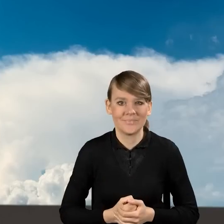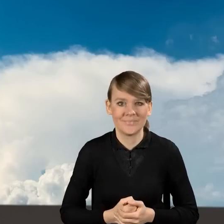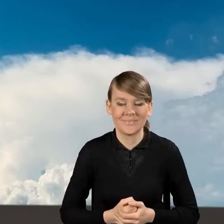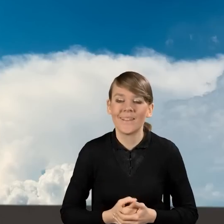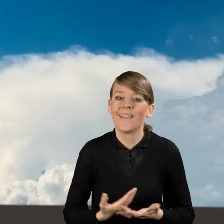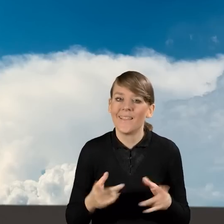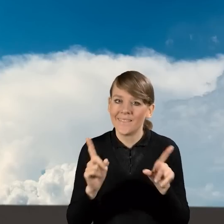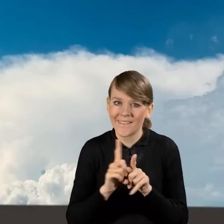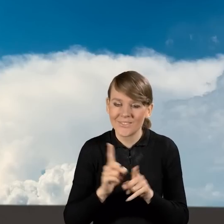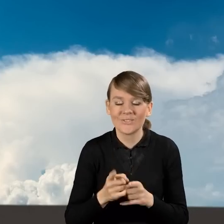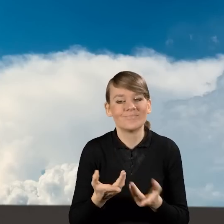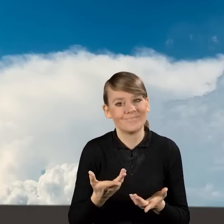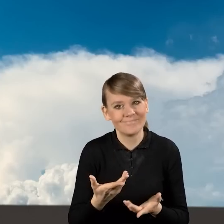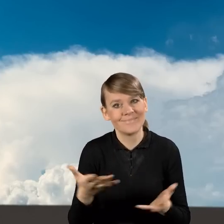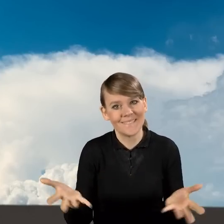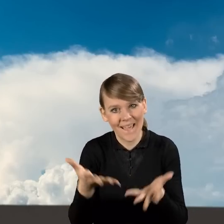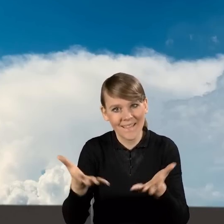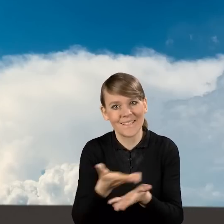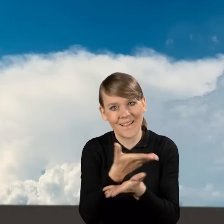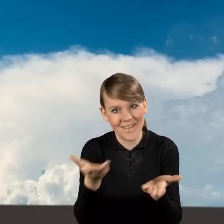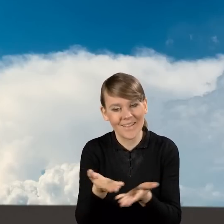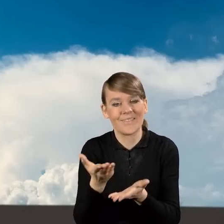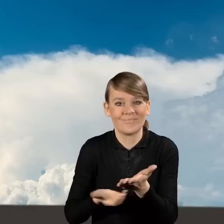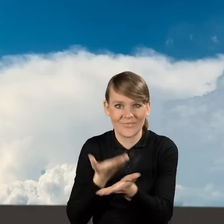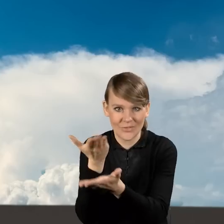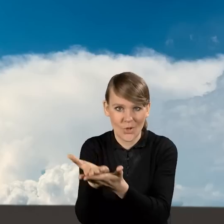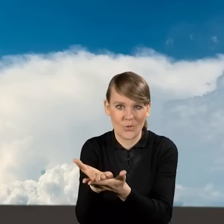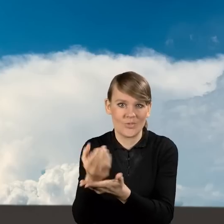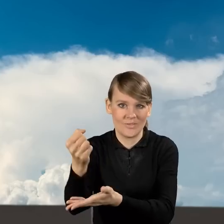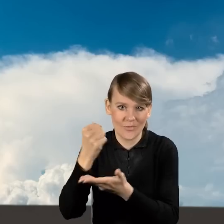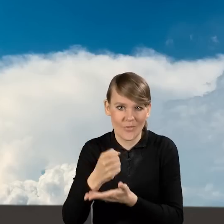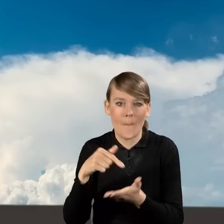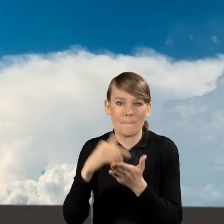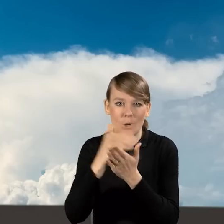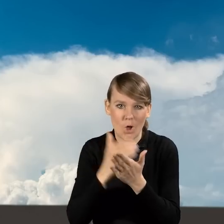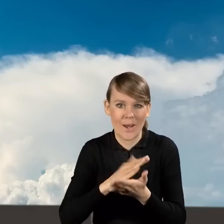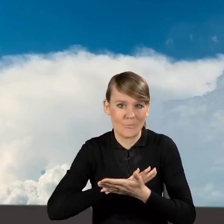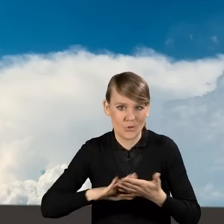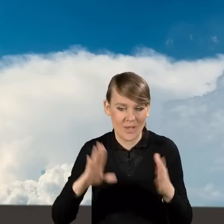zaprosić oczywiście do składania wniosków o dofinansowanie w ramach Programu Priorytetowego Czyste Powietrze.